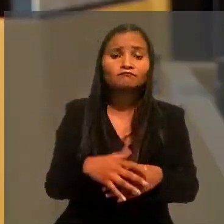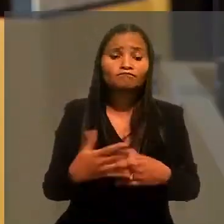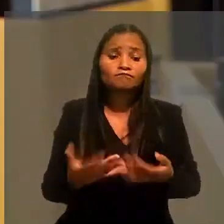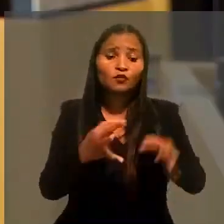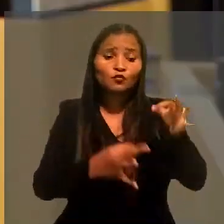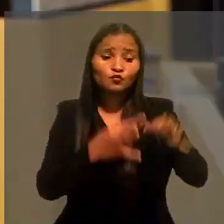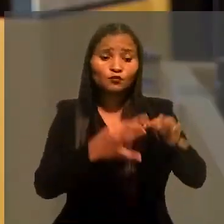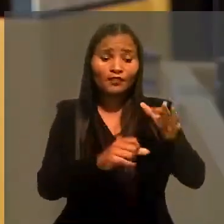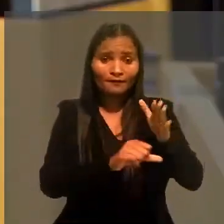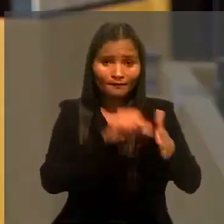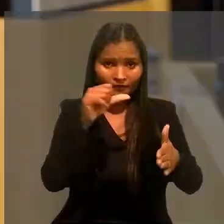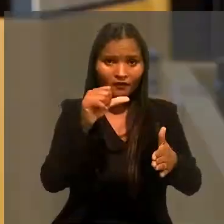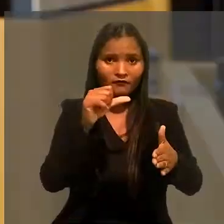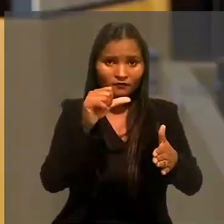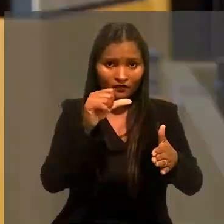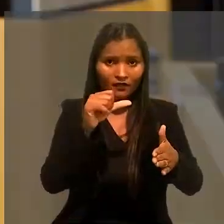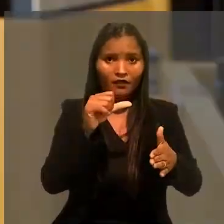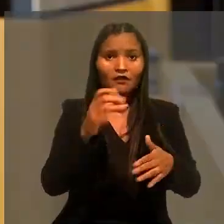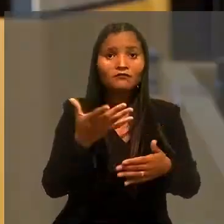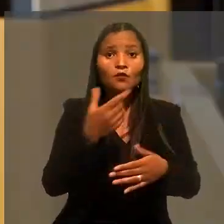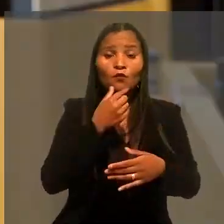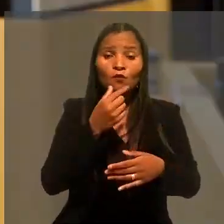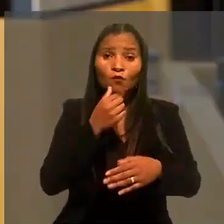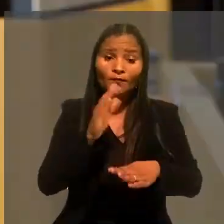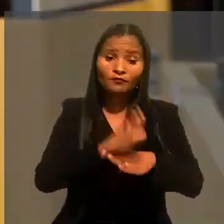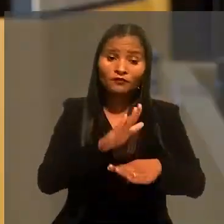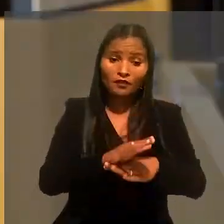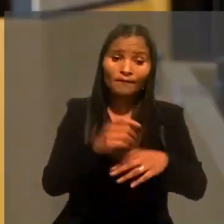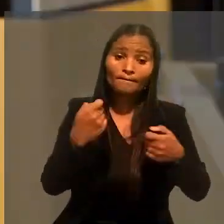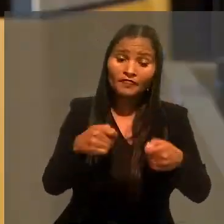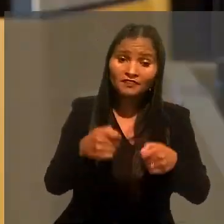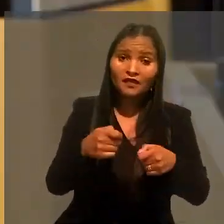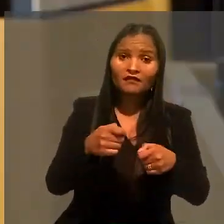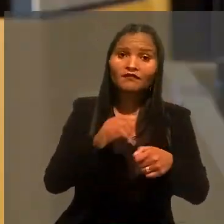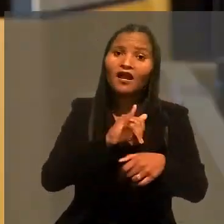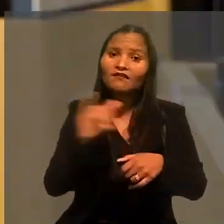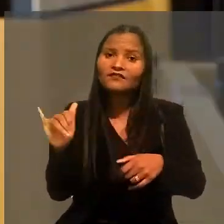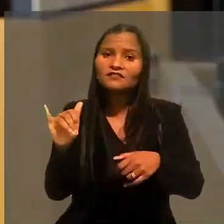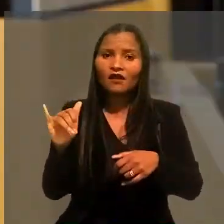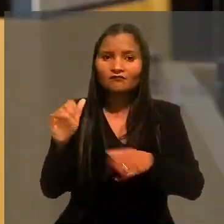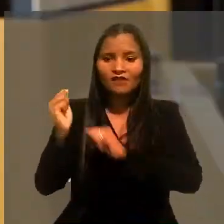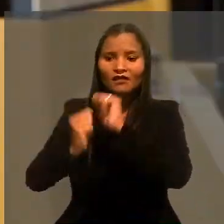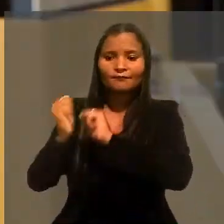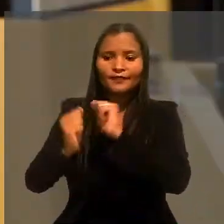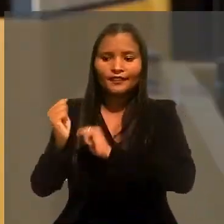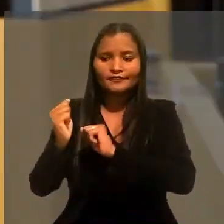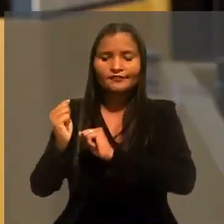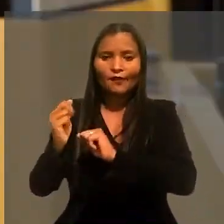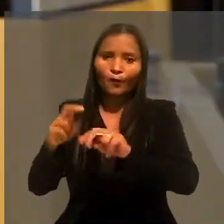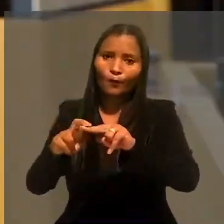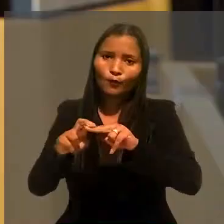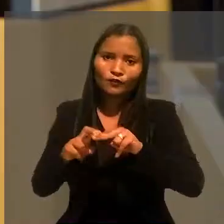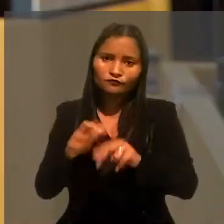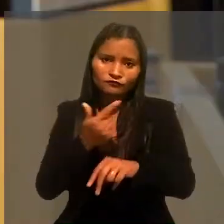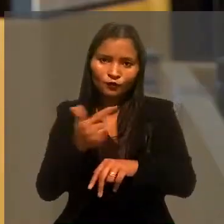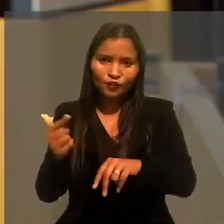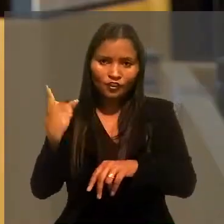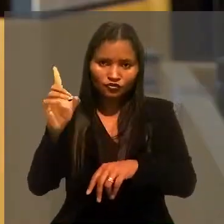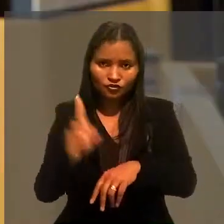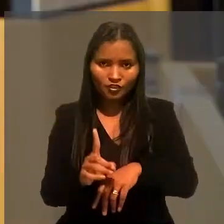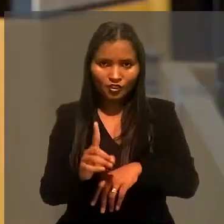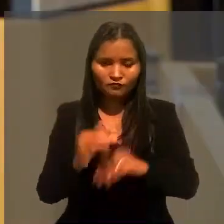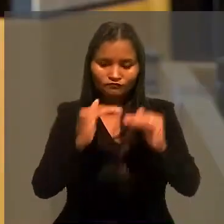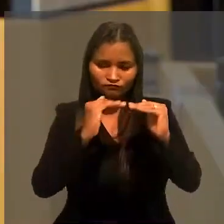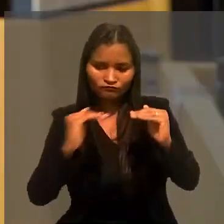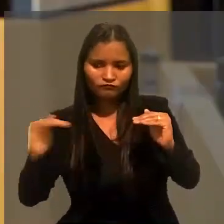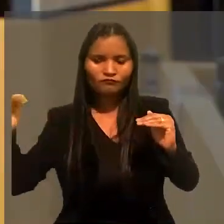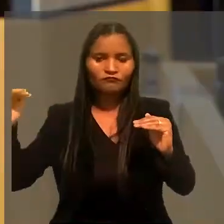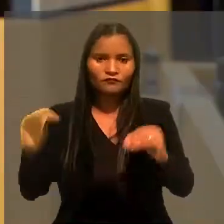Para o juízo de primeiro grau, caberia ao auxiliar prestar essas informações a empregadora e, por isso, ele não teria direito à estabilidade.